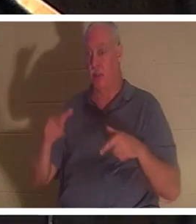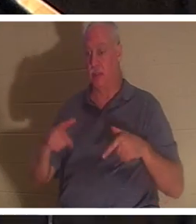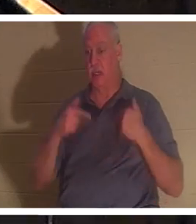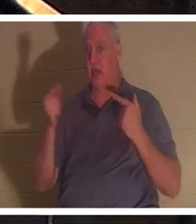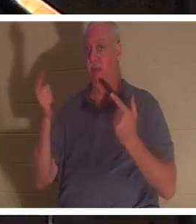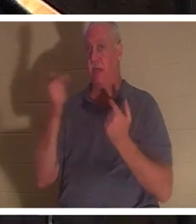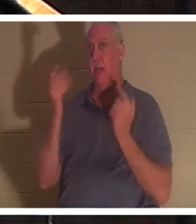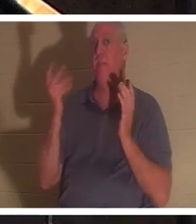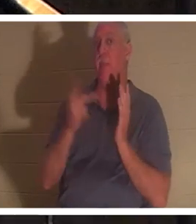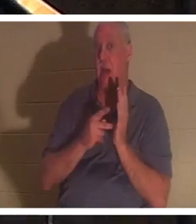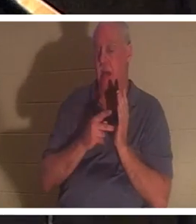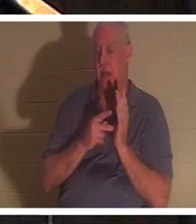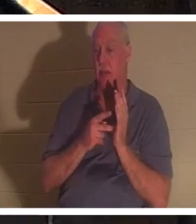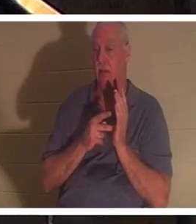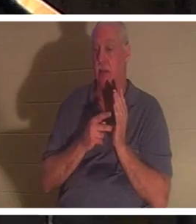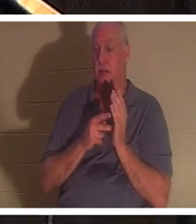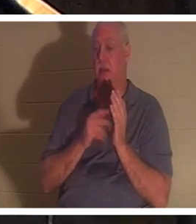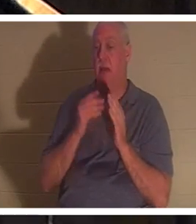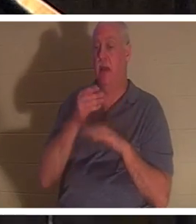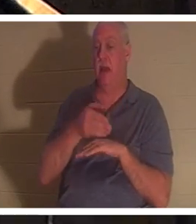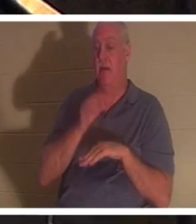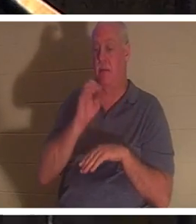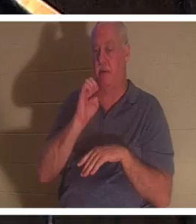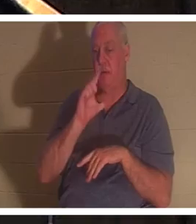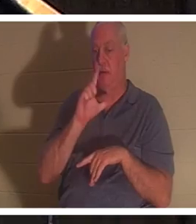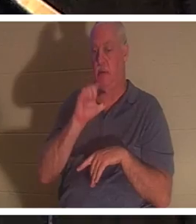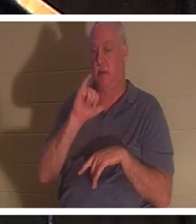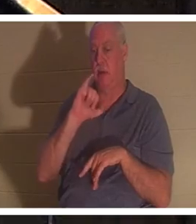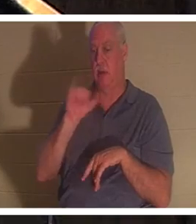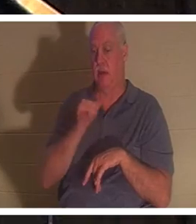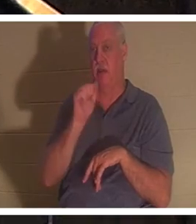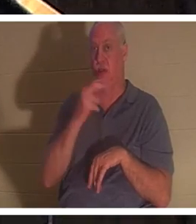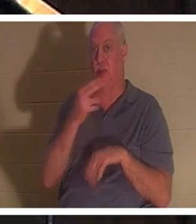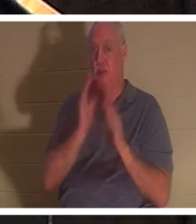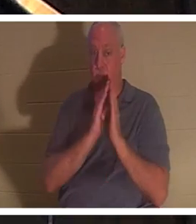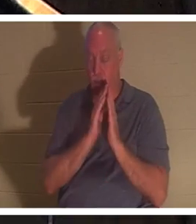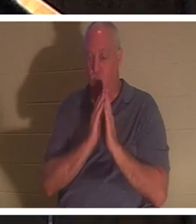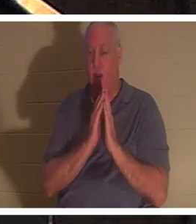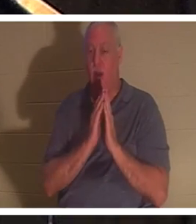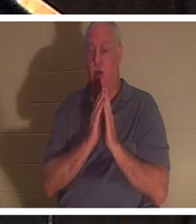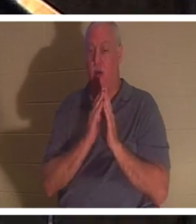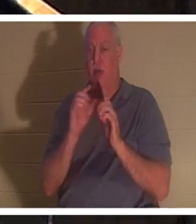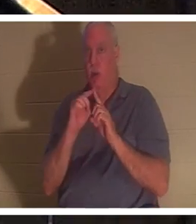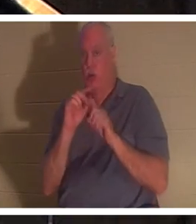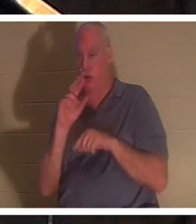그에게 돌아왔다는 것을 우리는 듣습니다. 거기에서 다시 히브리어 '네페쉬'가 사용되는데, 문자적으로는